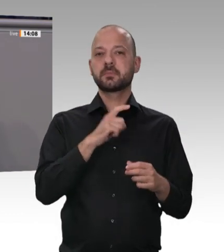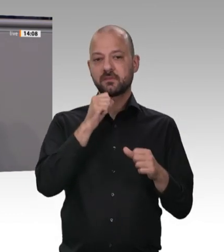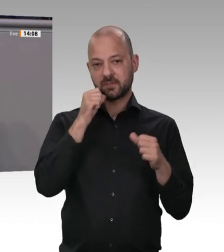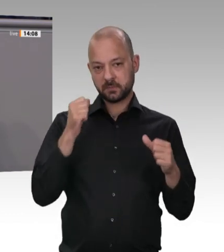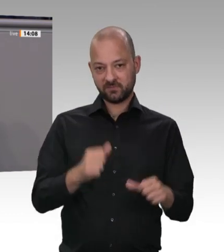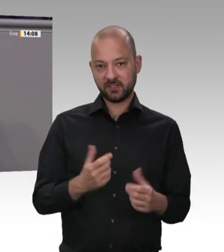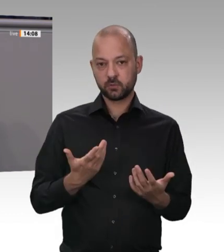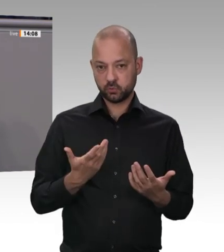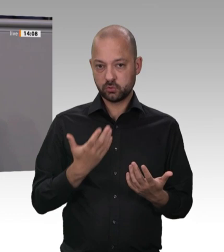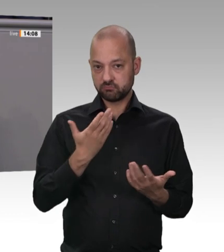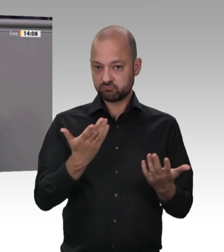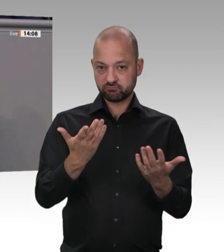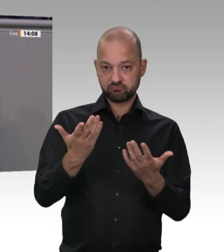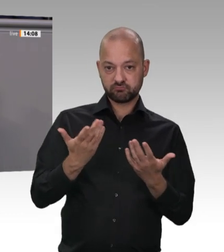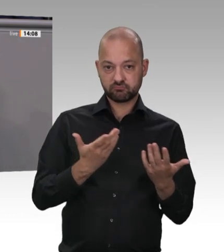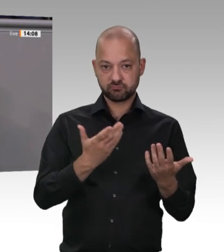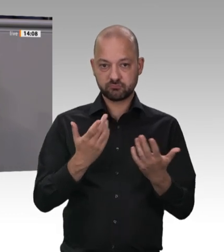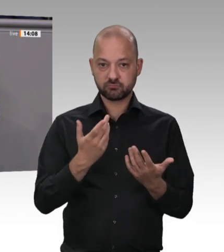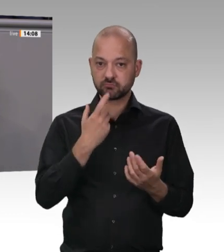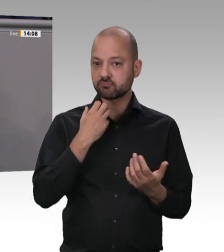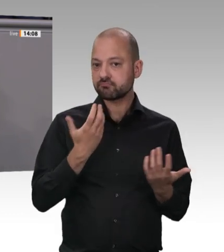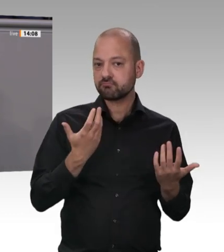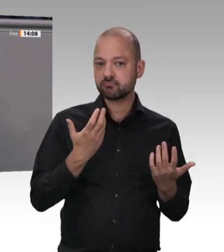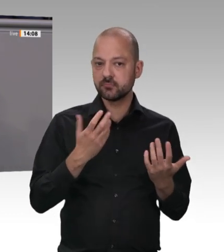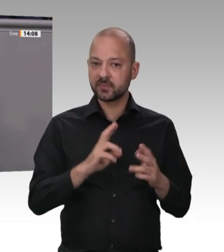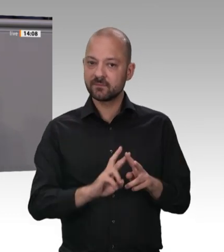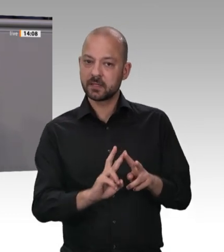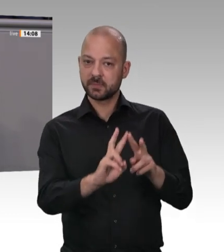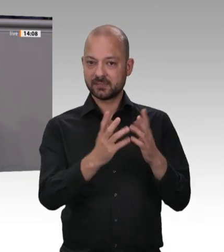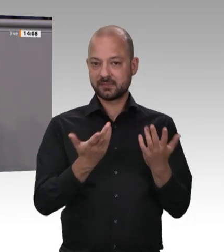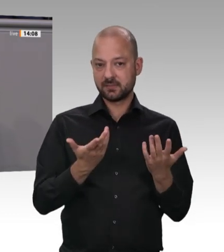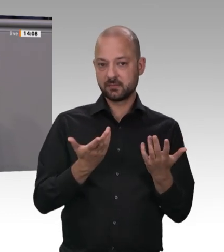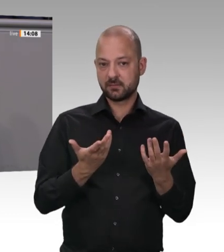orientiert. Wenn einige Fleischbarone in ihrem Unternehmen knapp 7 Milliarden Euro